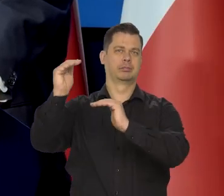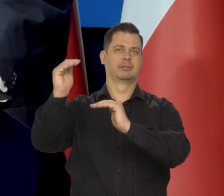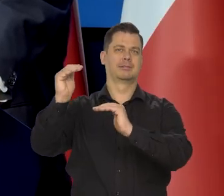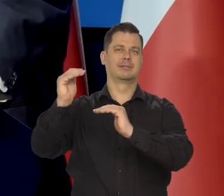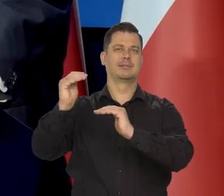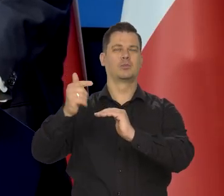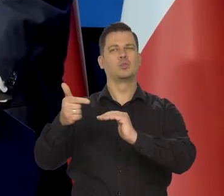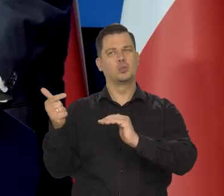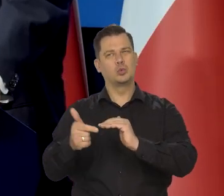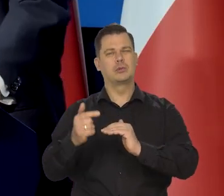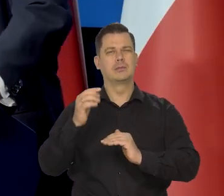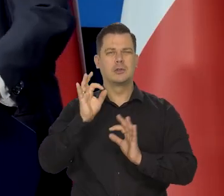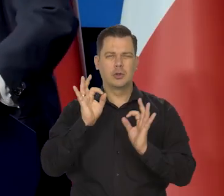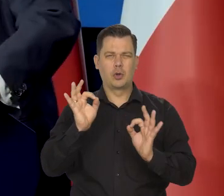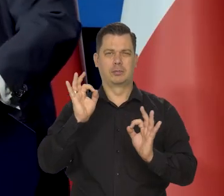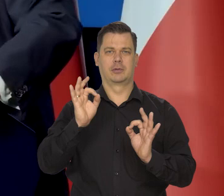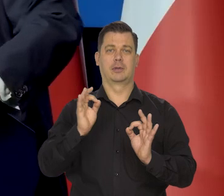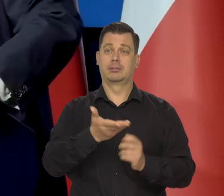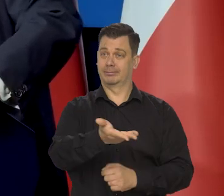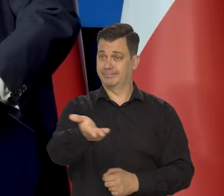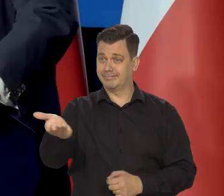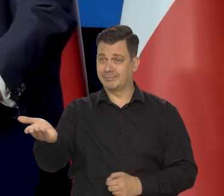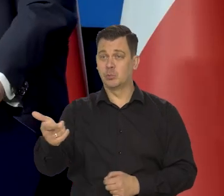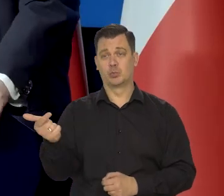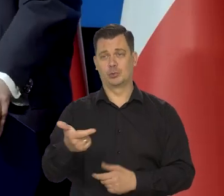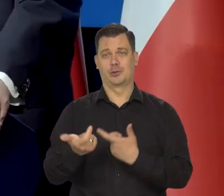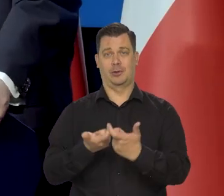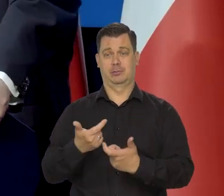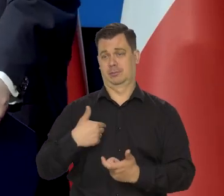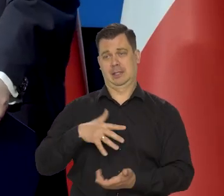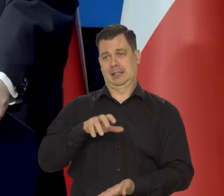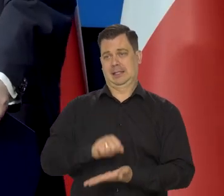No jakoś to zręcznie musicie państwo zrobić, bo ja się tym przecież nie będę zajmował,